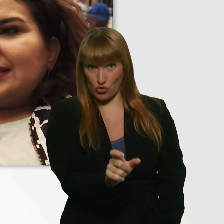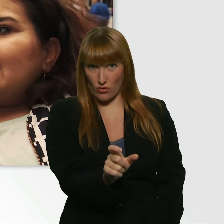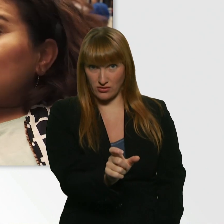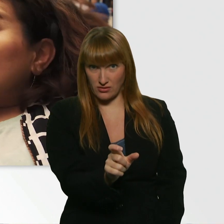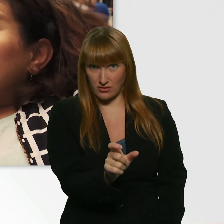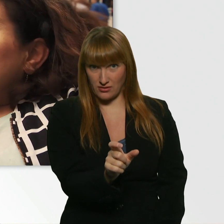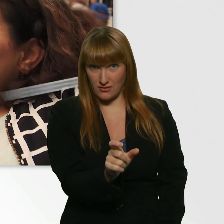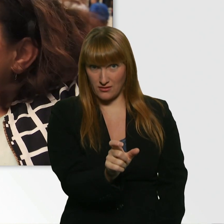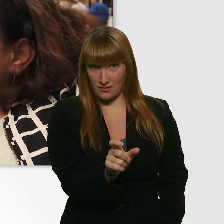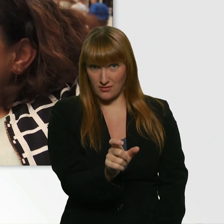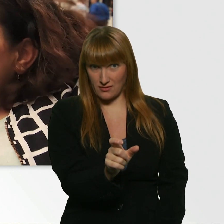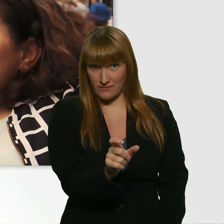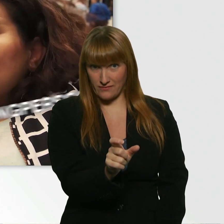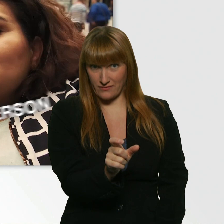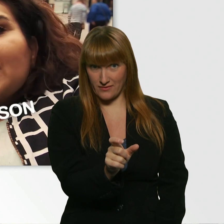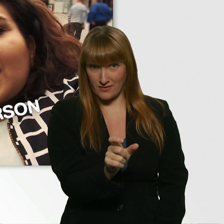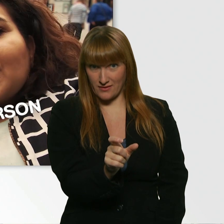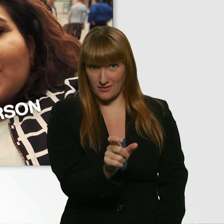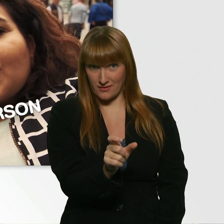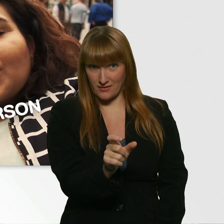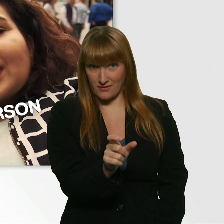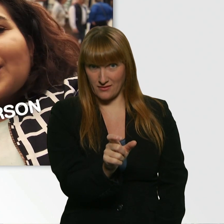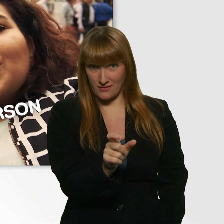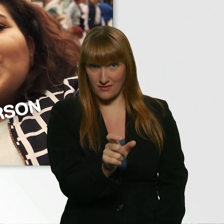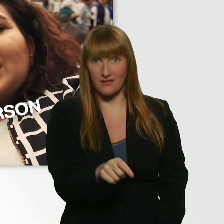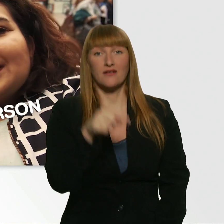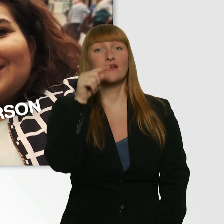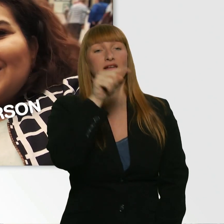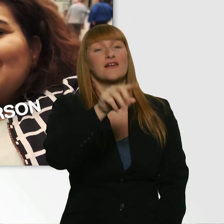Die du, den du als Wingman oder Wingwoman benutzt.